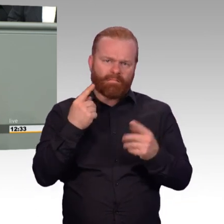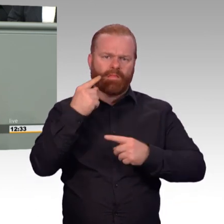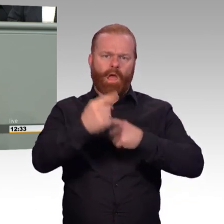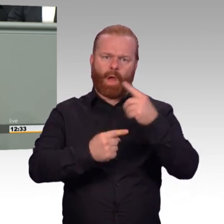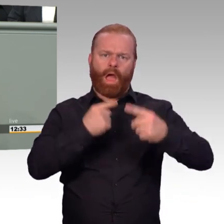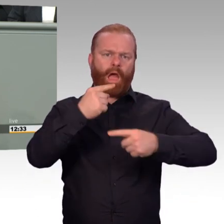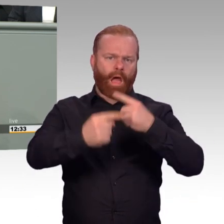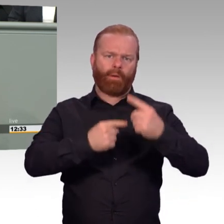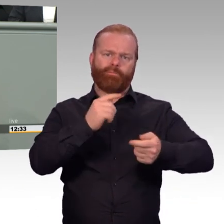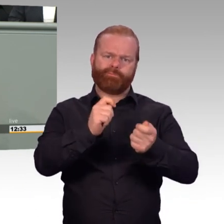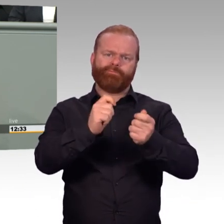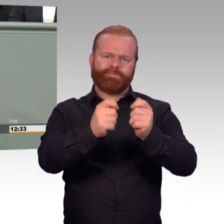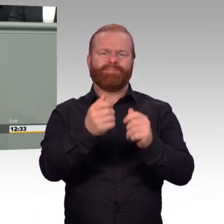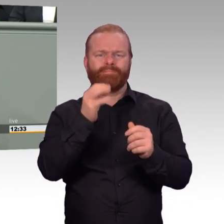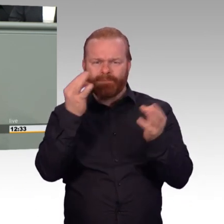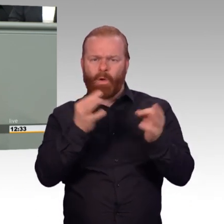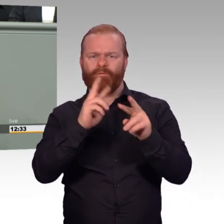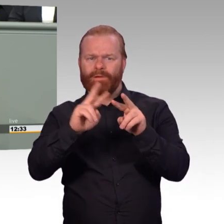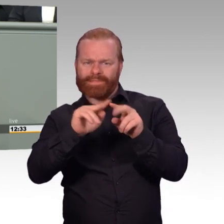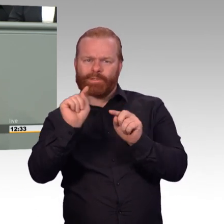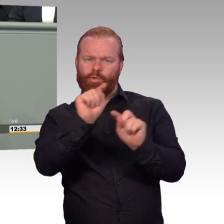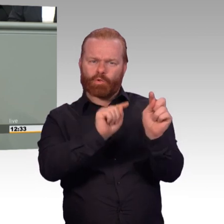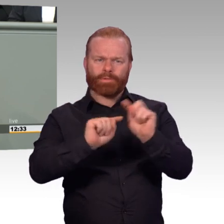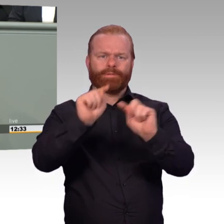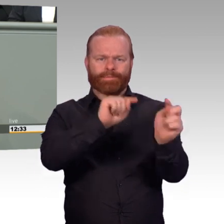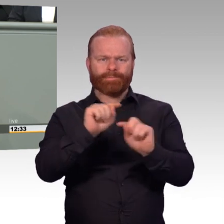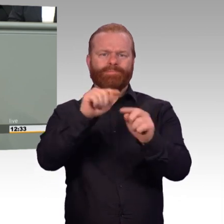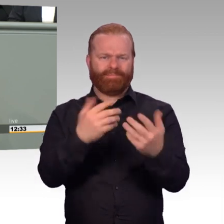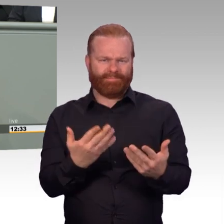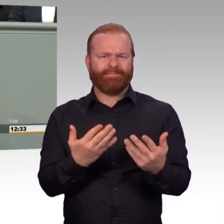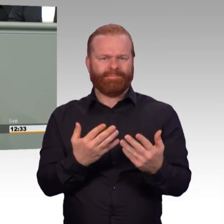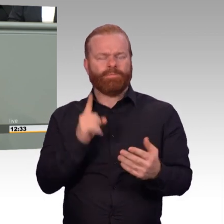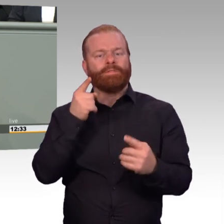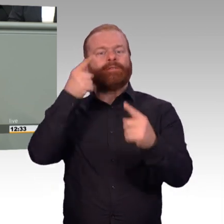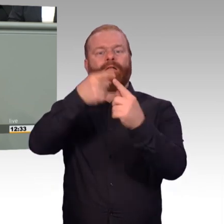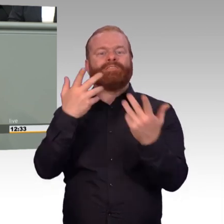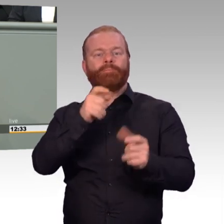mit Soldaten und Zivilpersonal gleichermaßen, worin die Erwartungshaltung besteht.